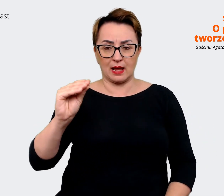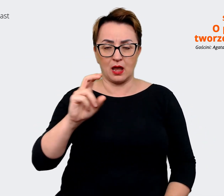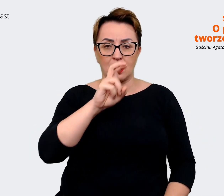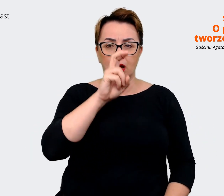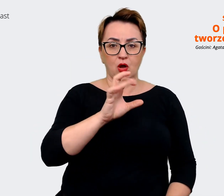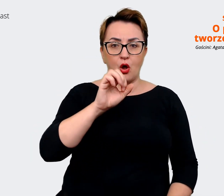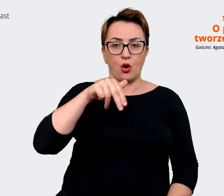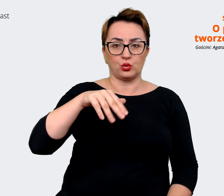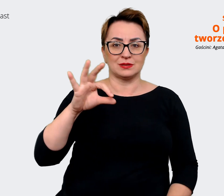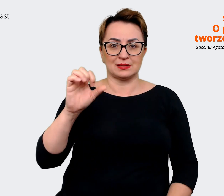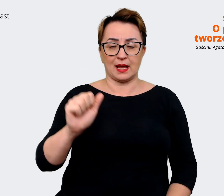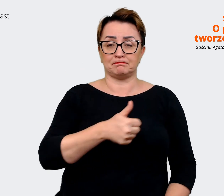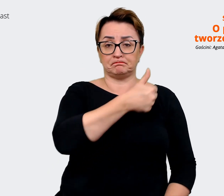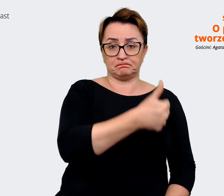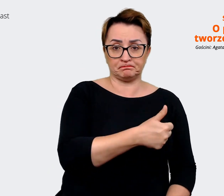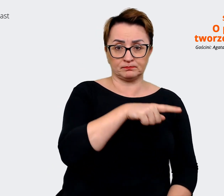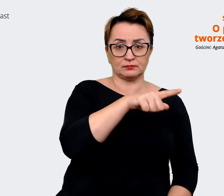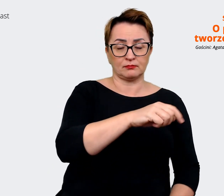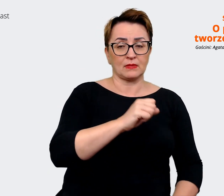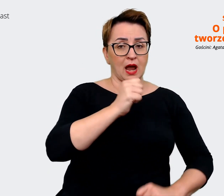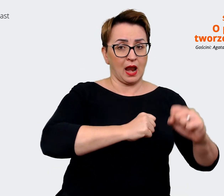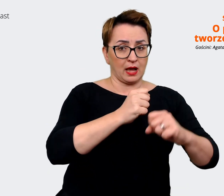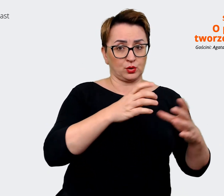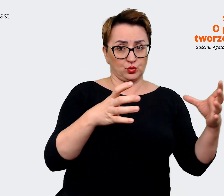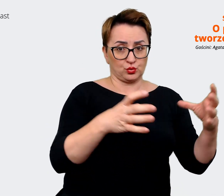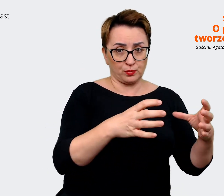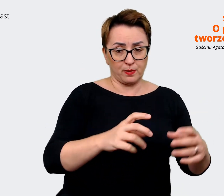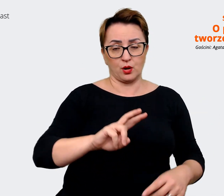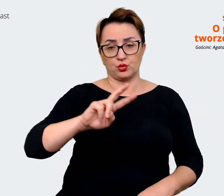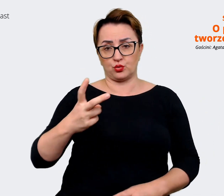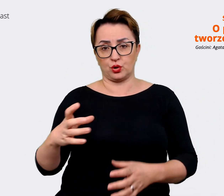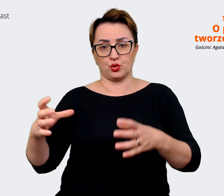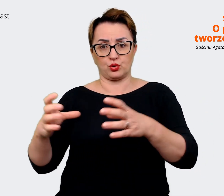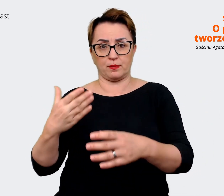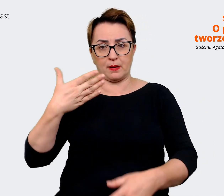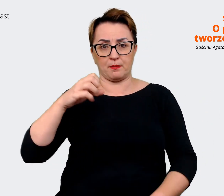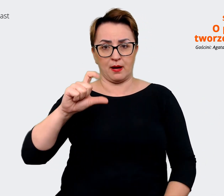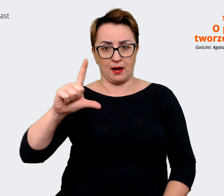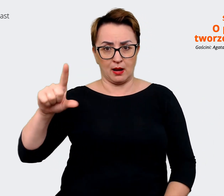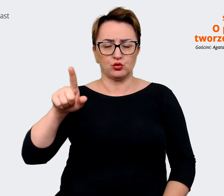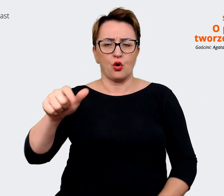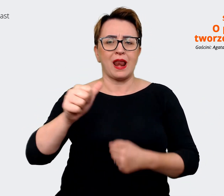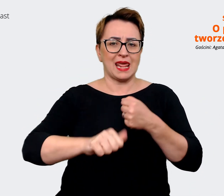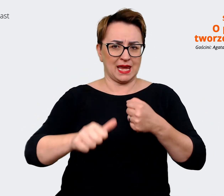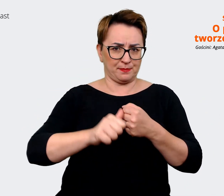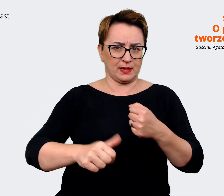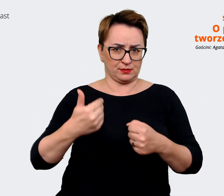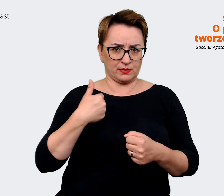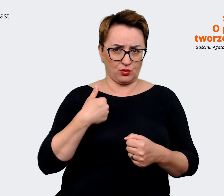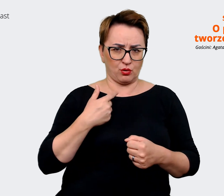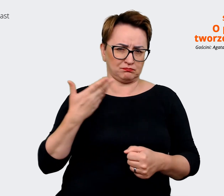drugi dla grupy Mall. To było w lipcu. To było jakiś czas temu i myślę, że w tym roku będziemy